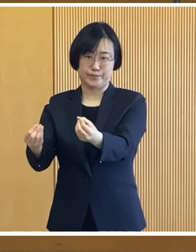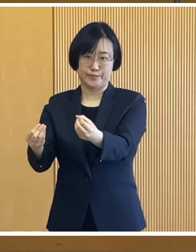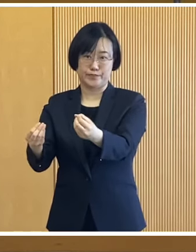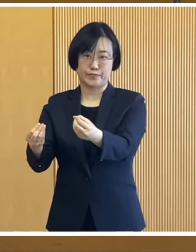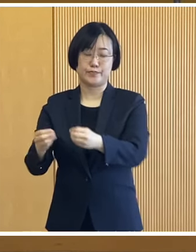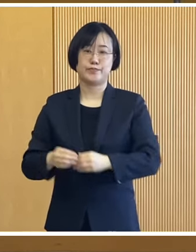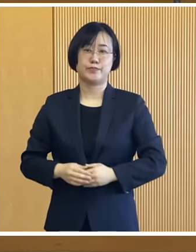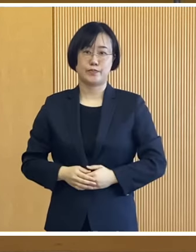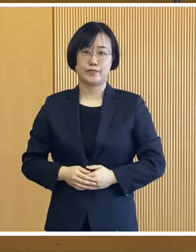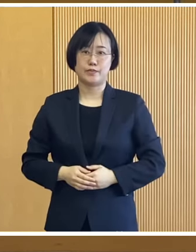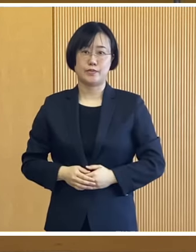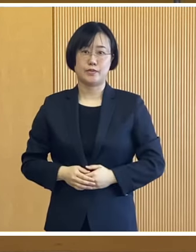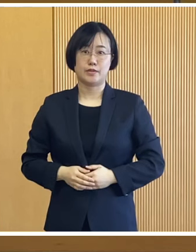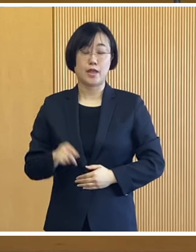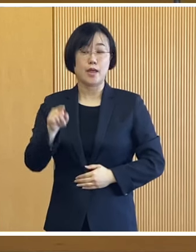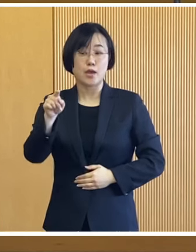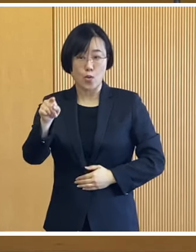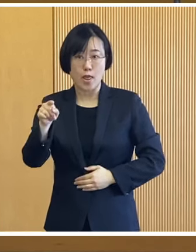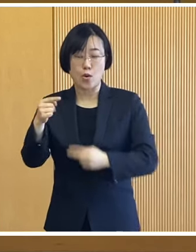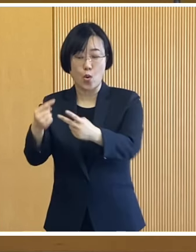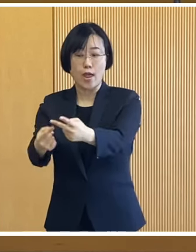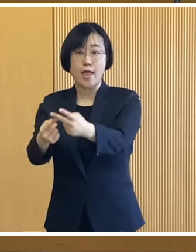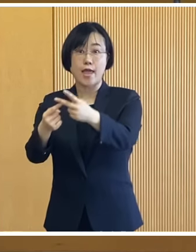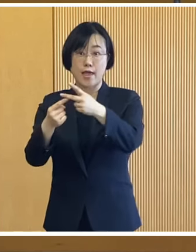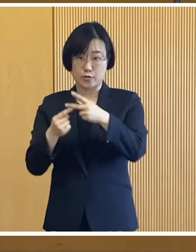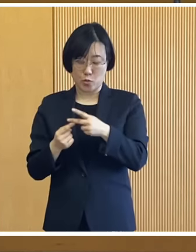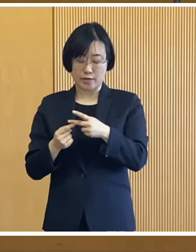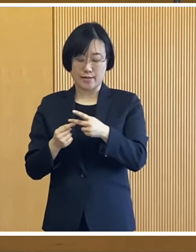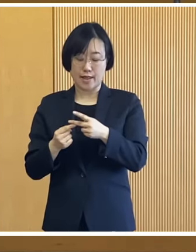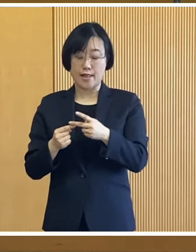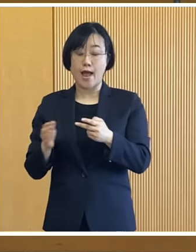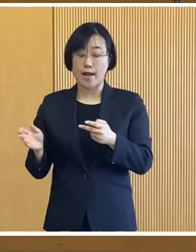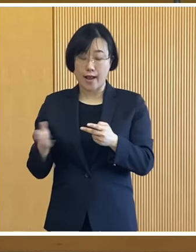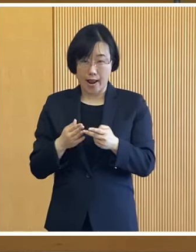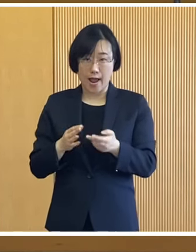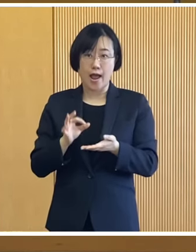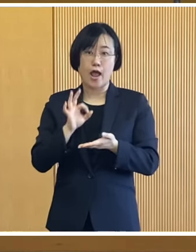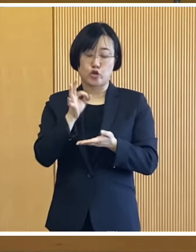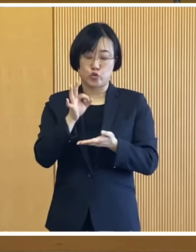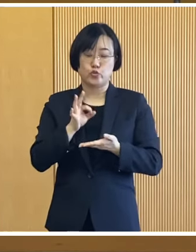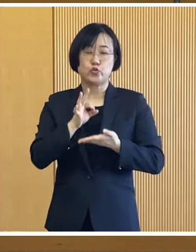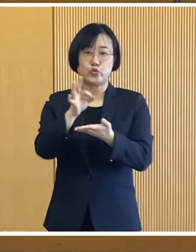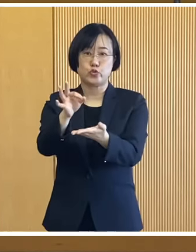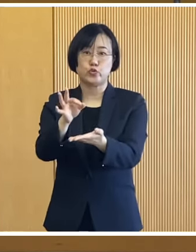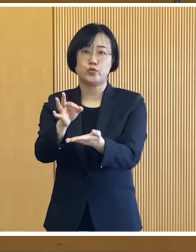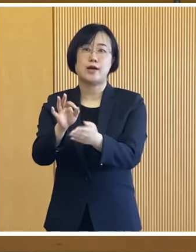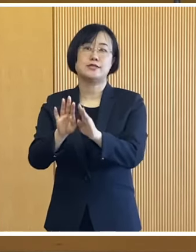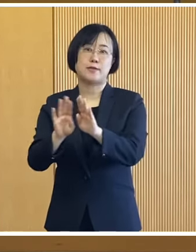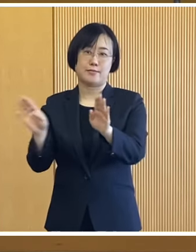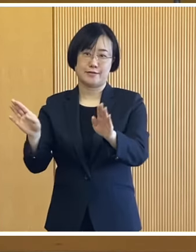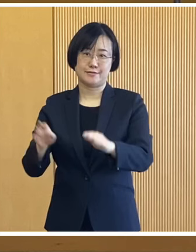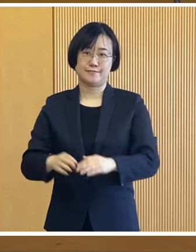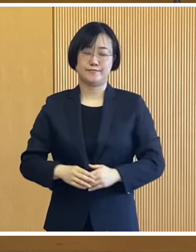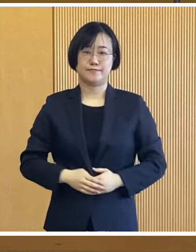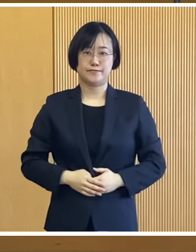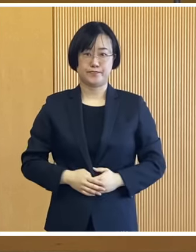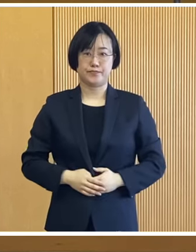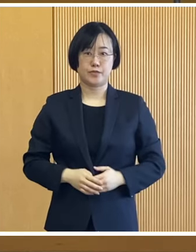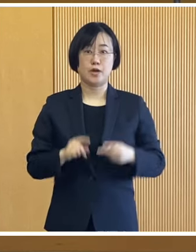その確認書を帯広市へ 返送いただいた方から 随時支給してまいります